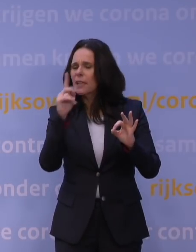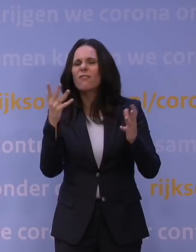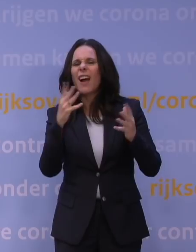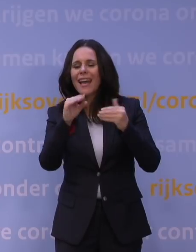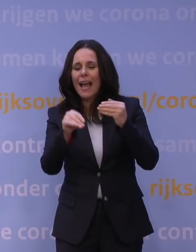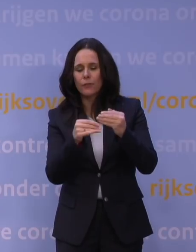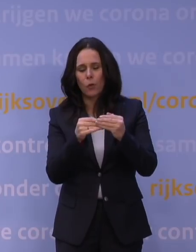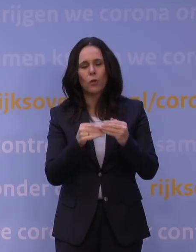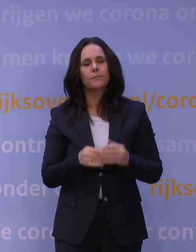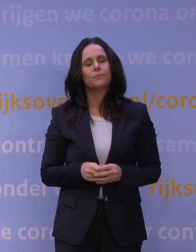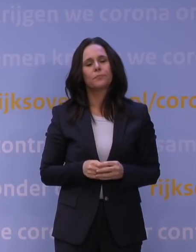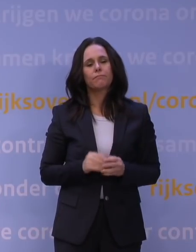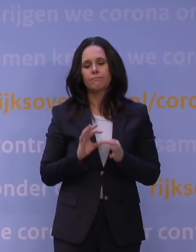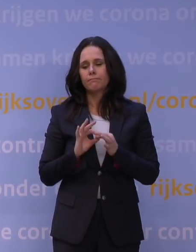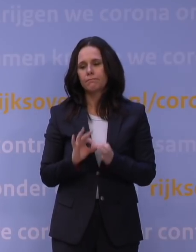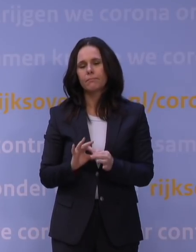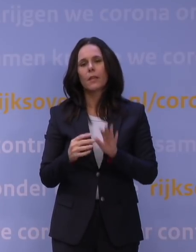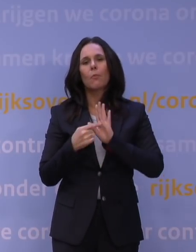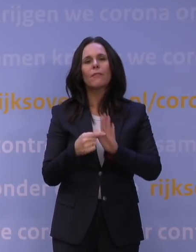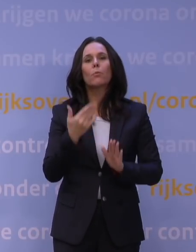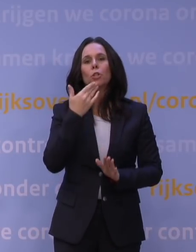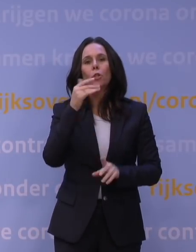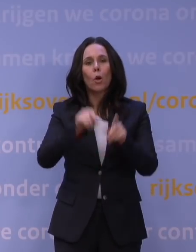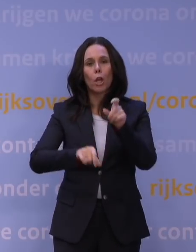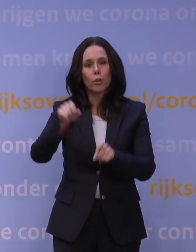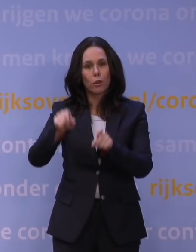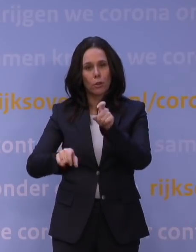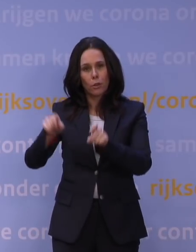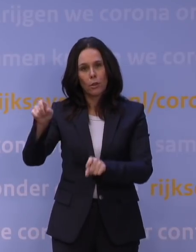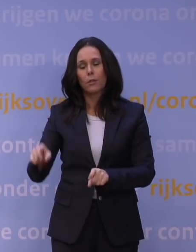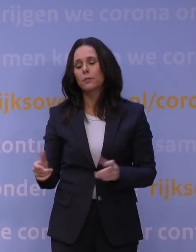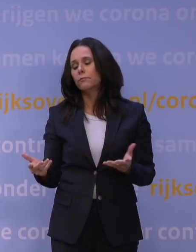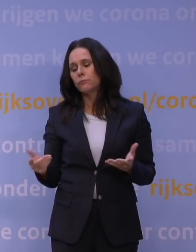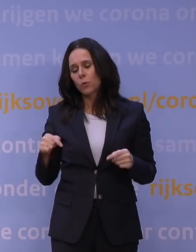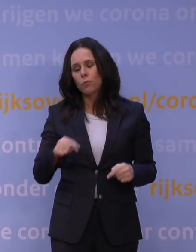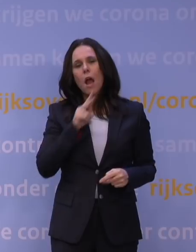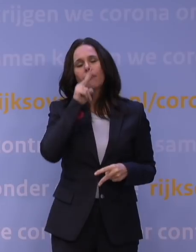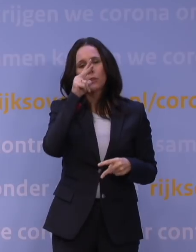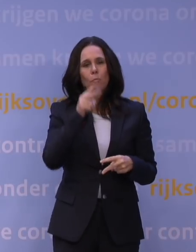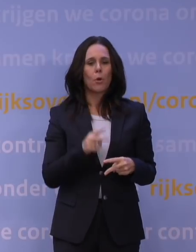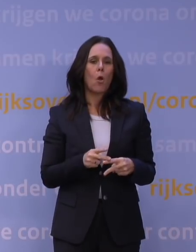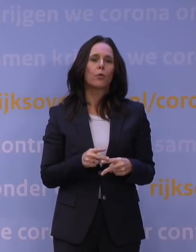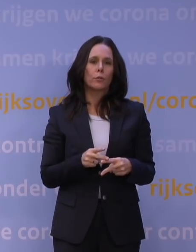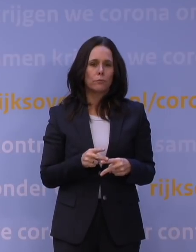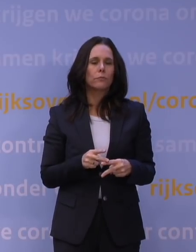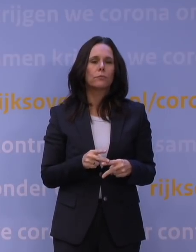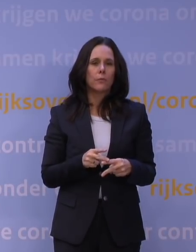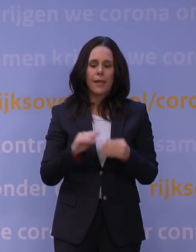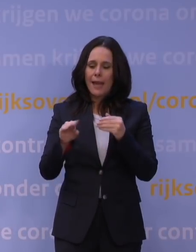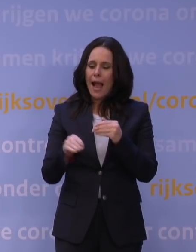Waar het gaat om bijvoorbeeld jongeren, is afgesproken dat we daar ook een aanvullend steunpakket maken